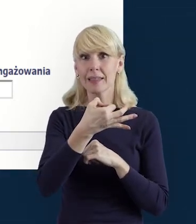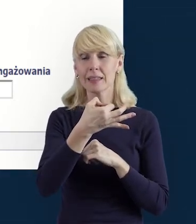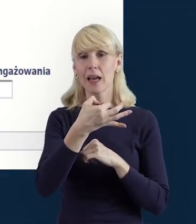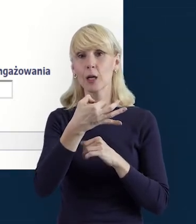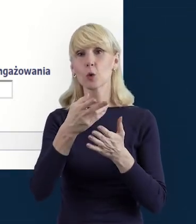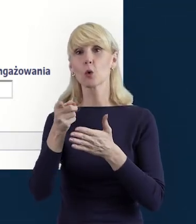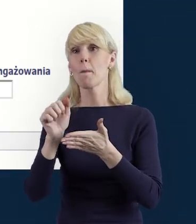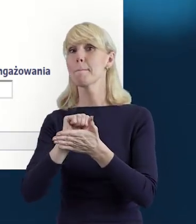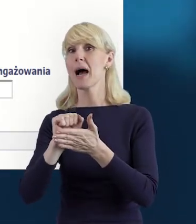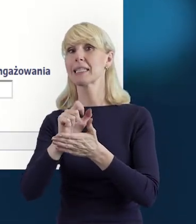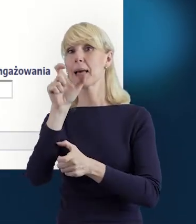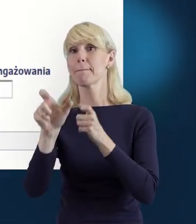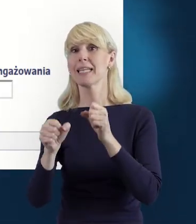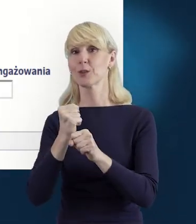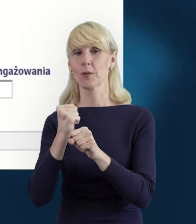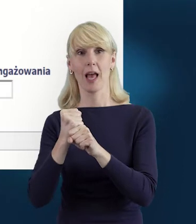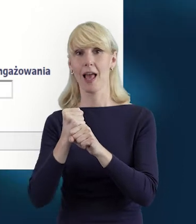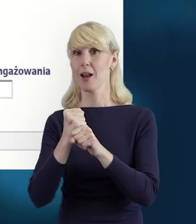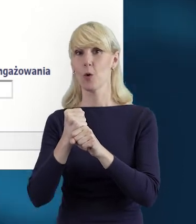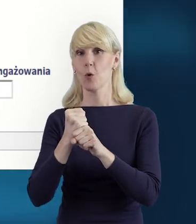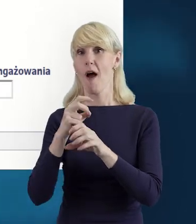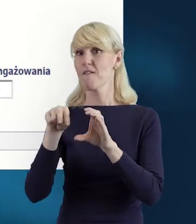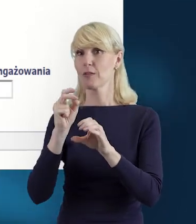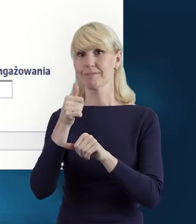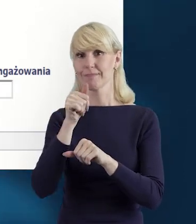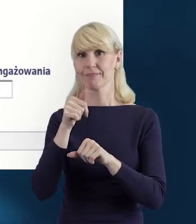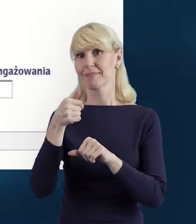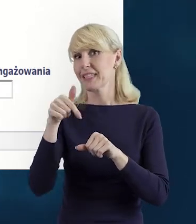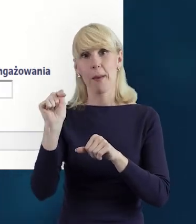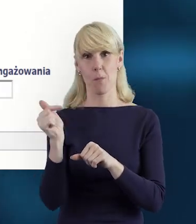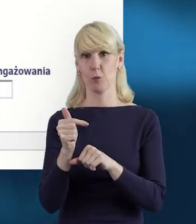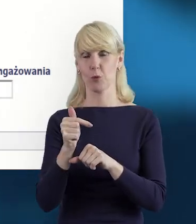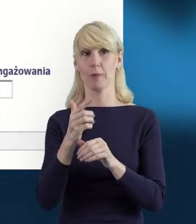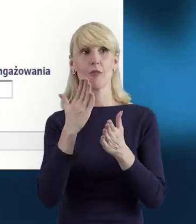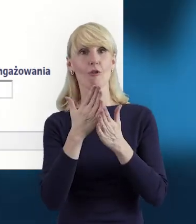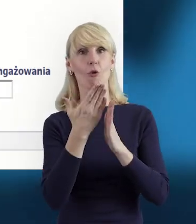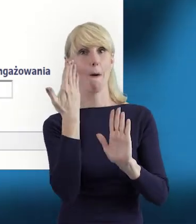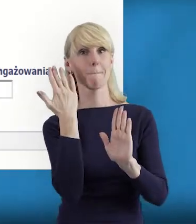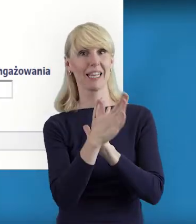nie musimy opuszczać tej bazy, tylko bezpośrednio możemy zadać pytanie